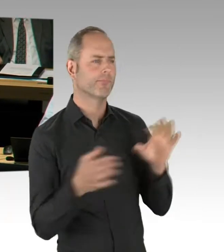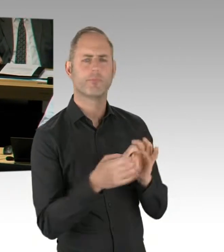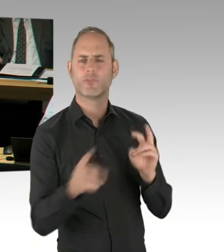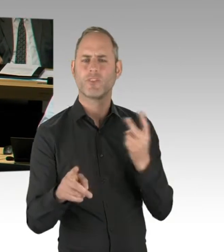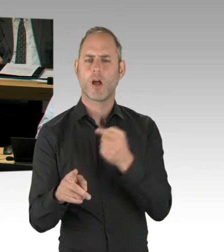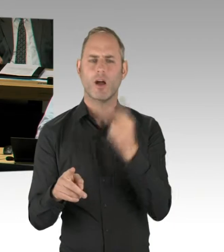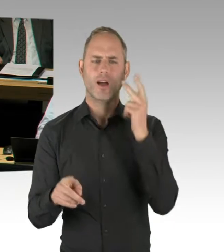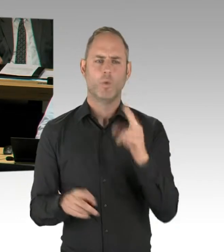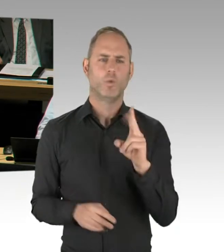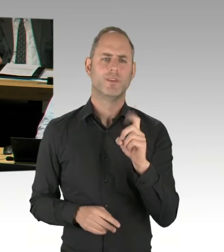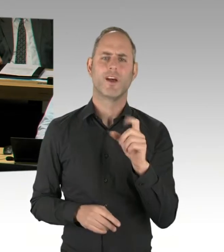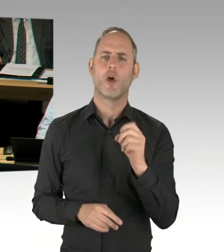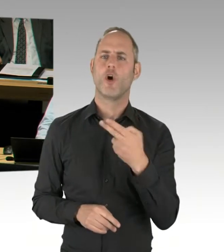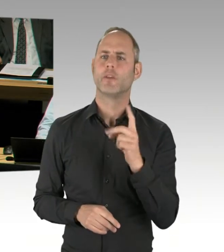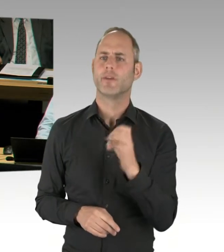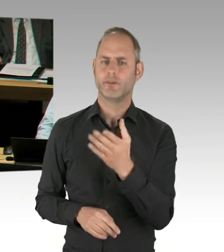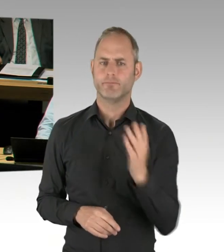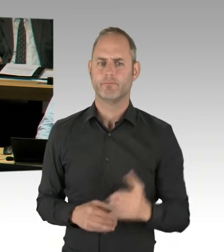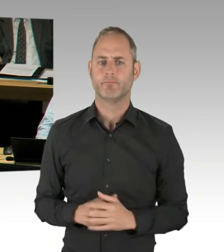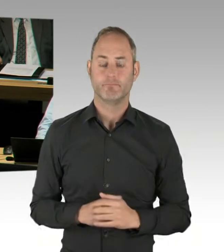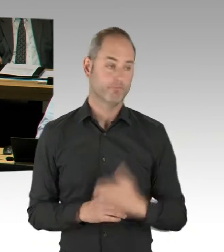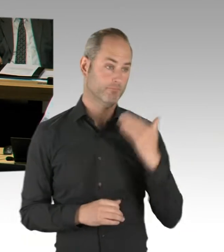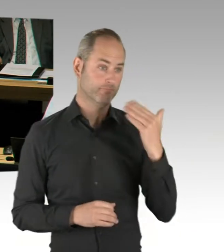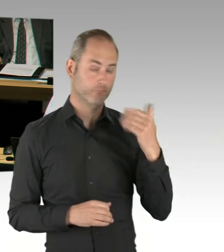einer fälligen Vereinheitlichung der Abläufe in den Bezirken